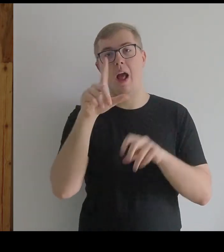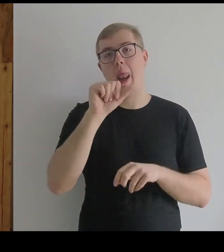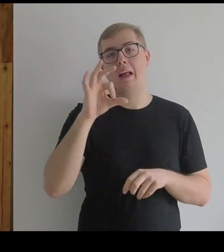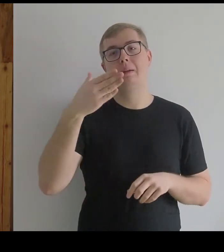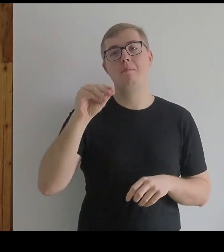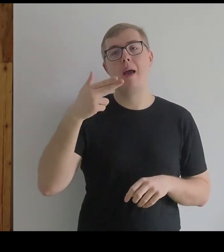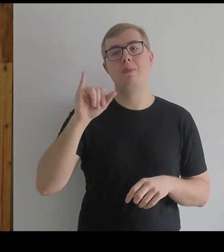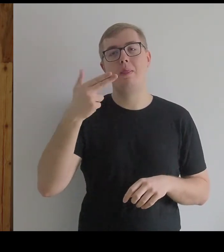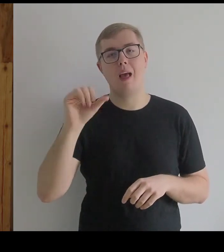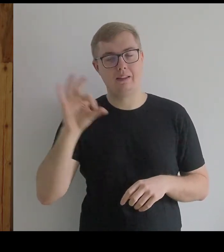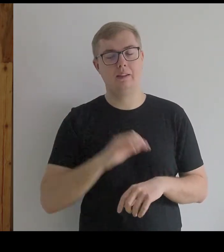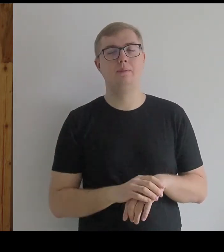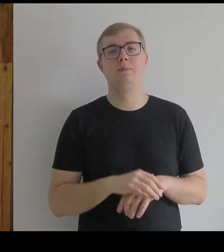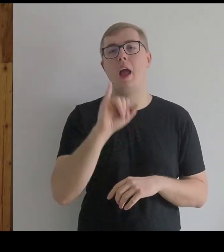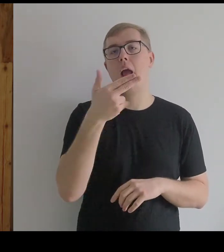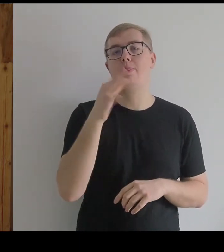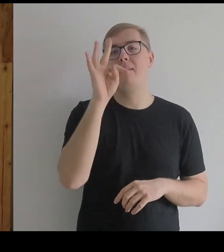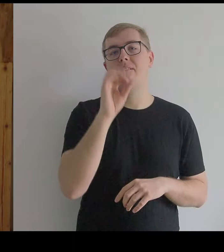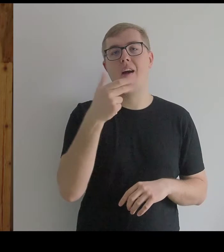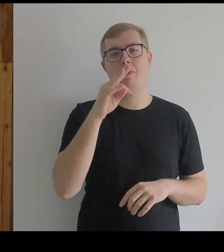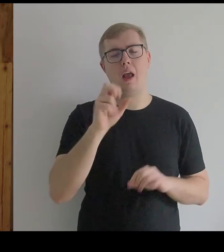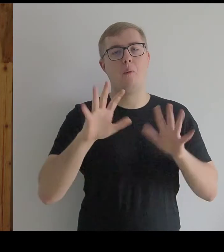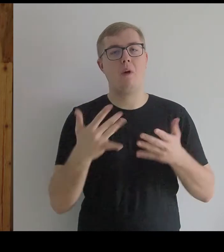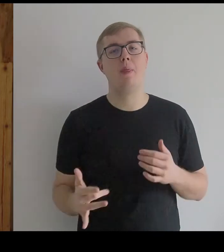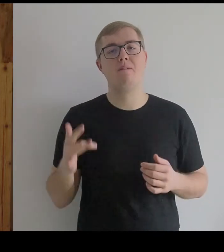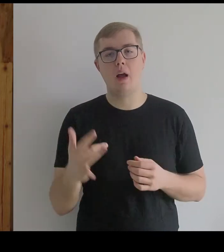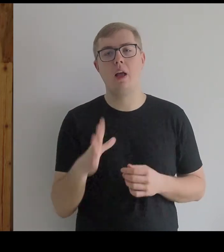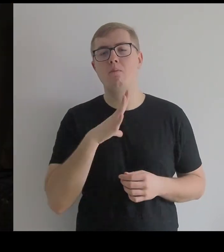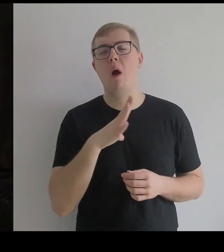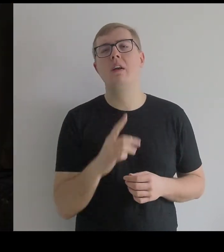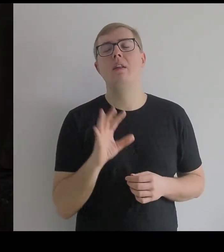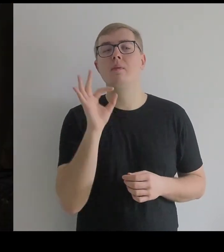Infantka to była jedna z jego ulubionych postaci,